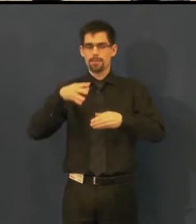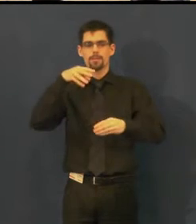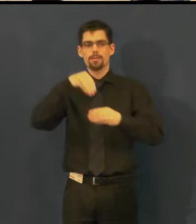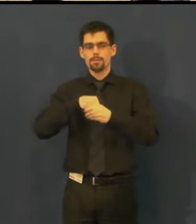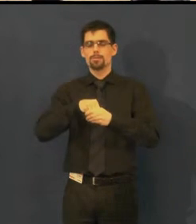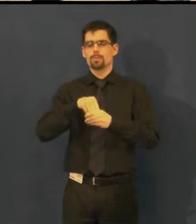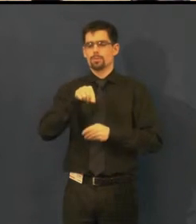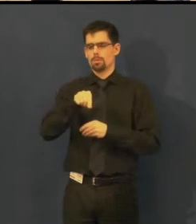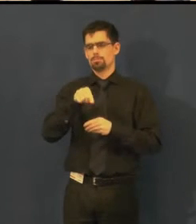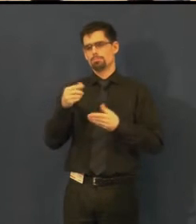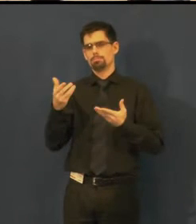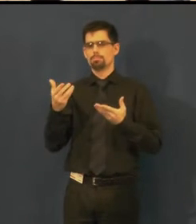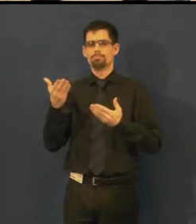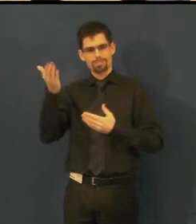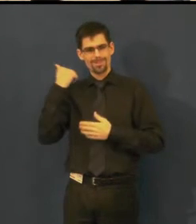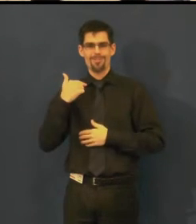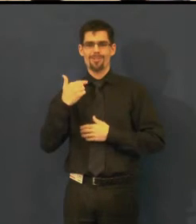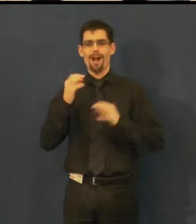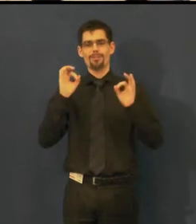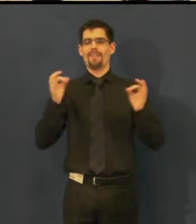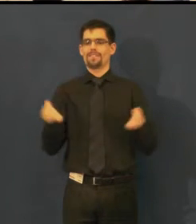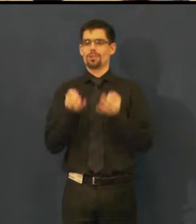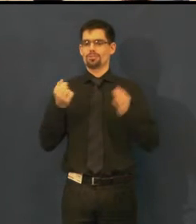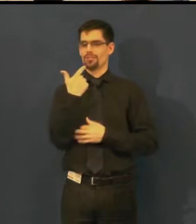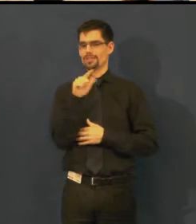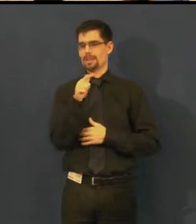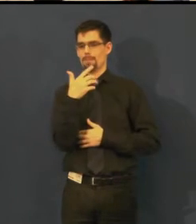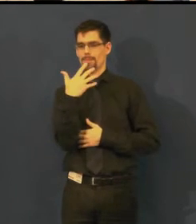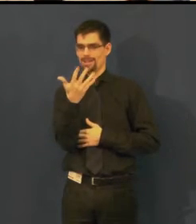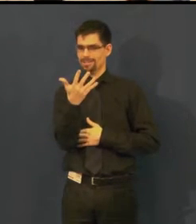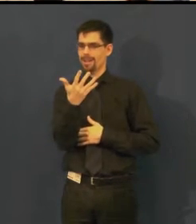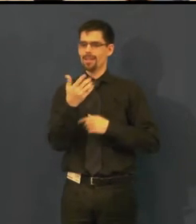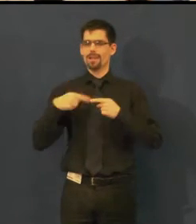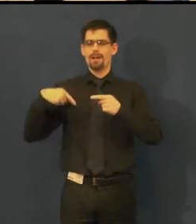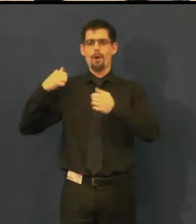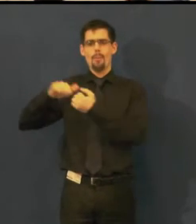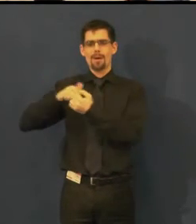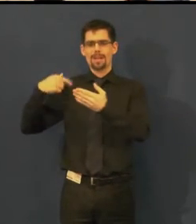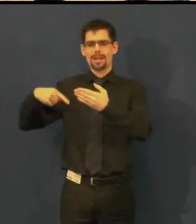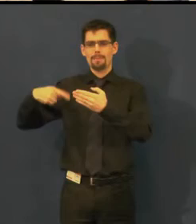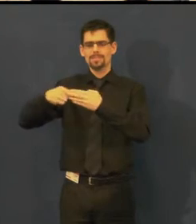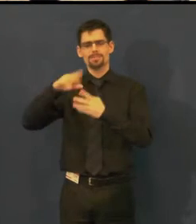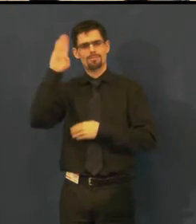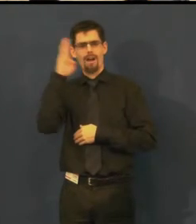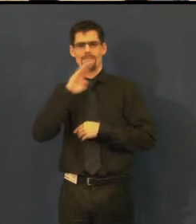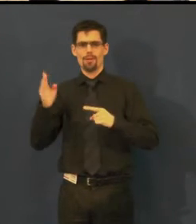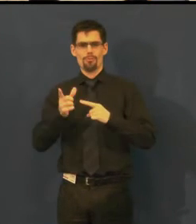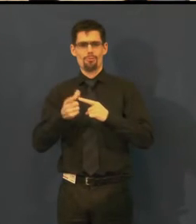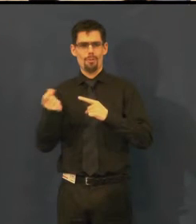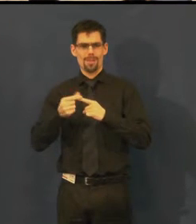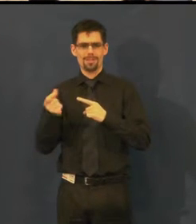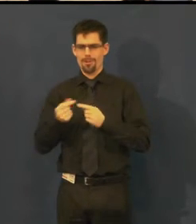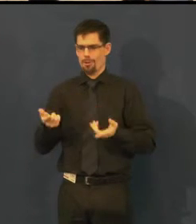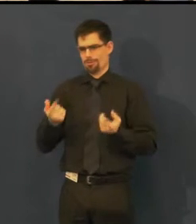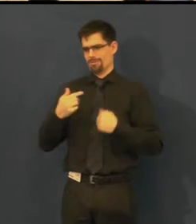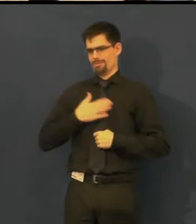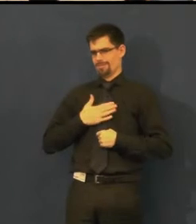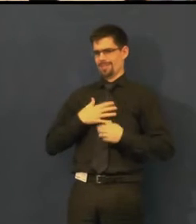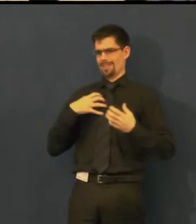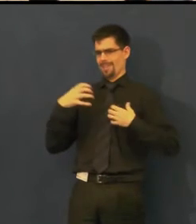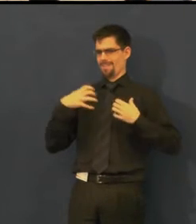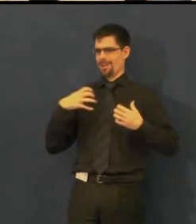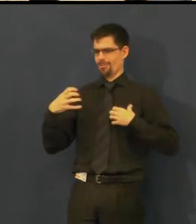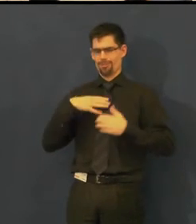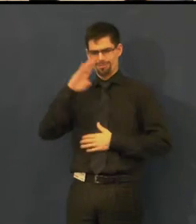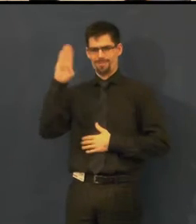v rámci 250. reprízy představení slavné komedie, slavné z našeho divadelního pohledu,